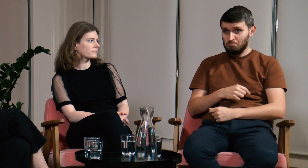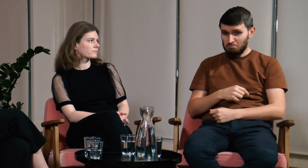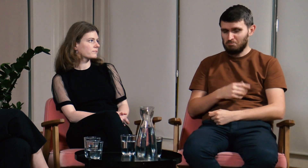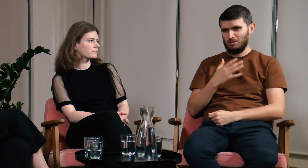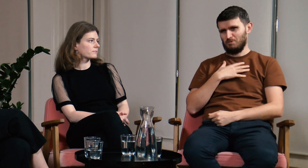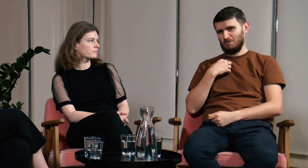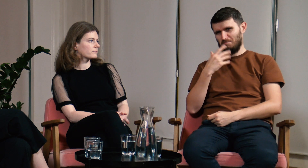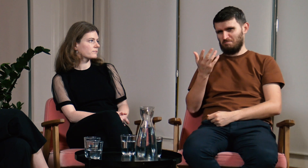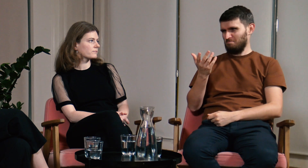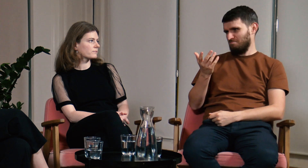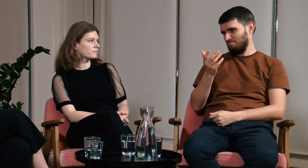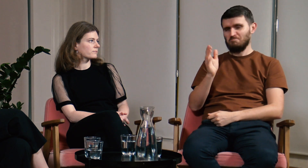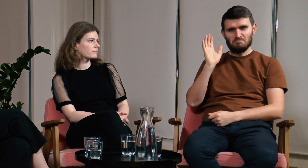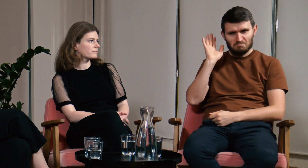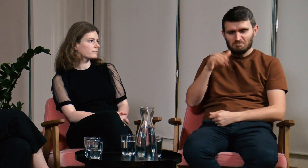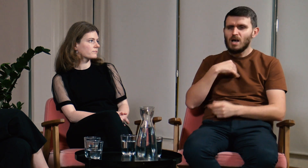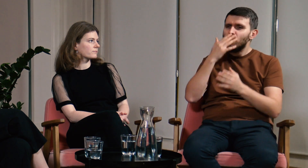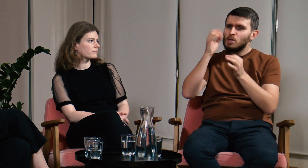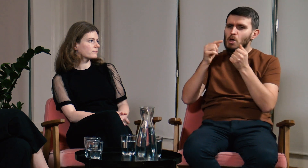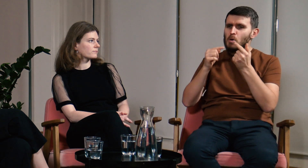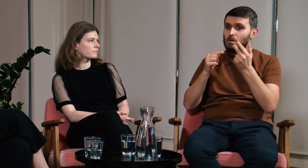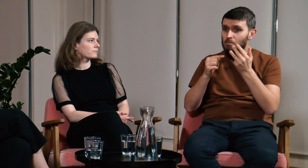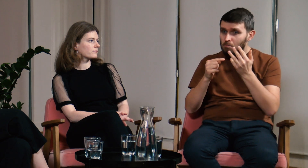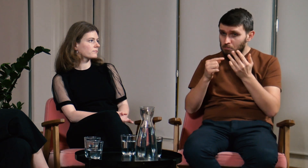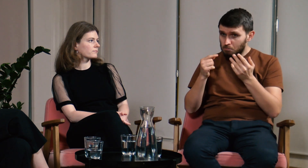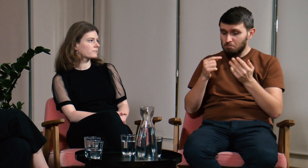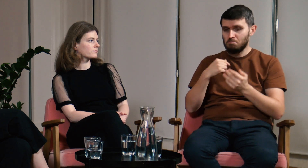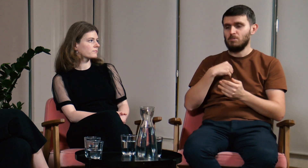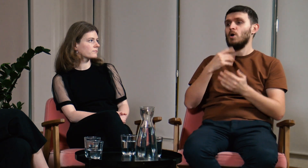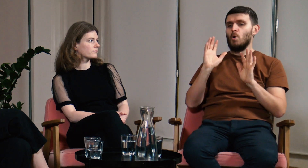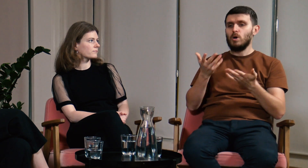Byłem sceptycznie nastawiony, ale ich argumenty zaczęły mnie przekonywać.